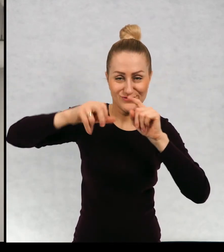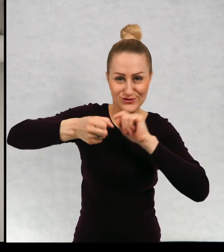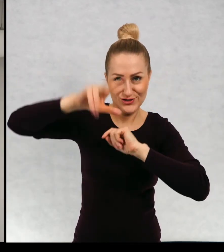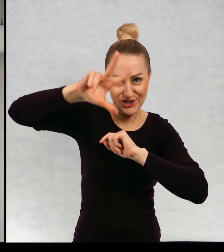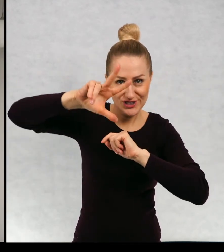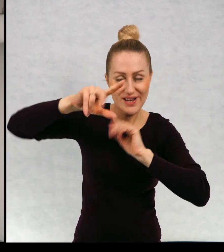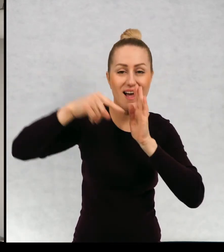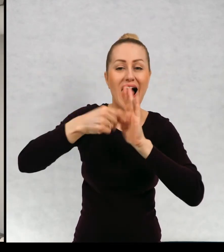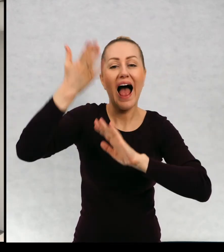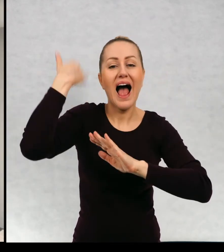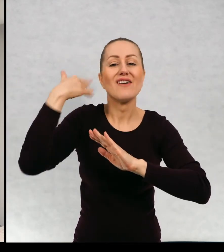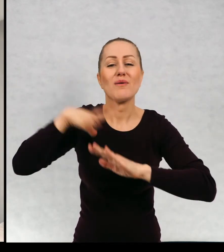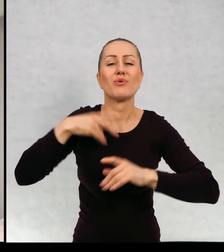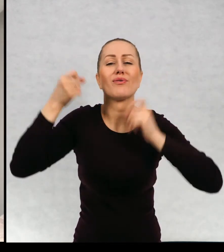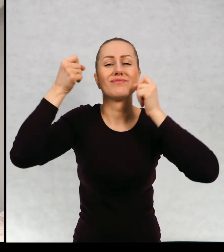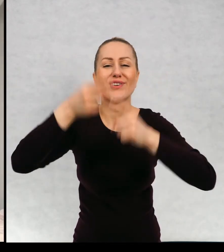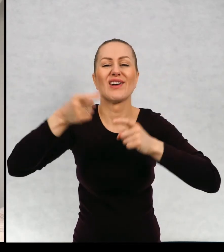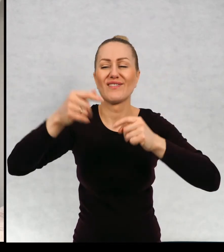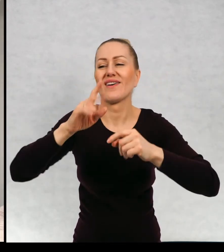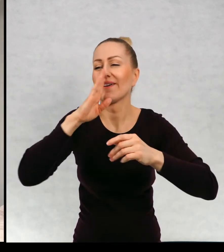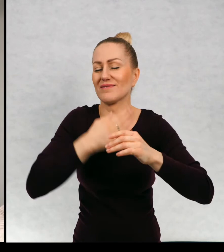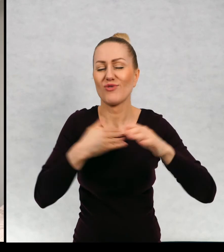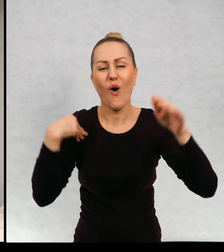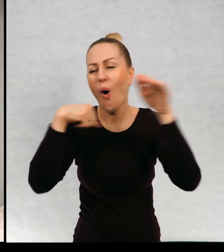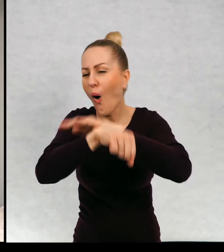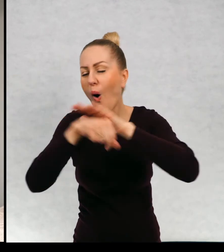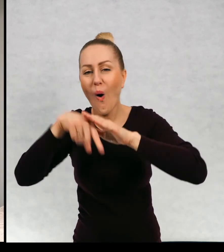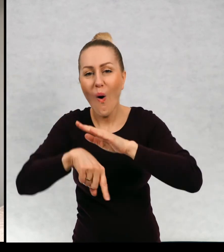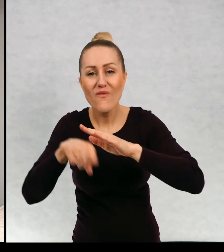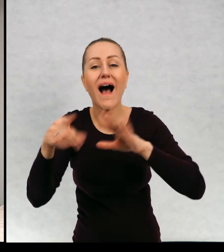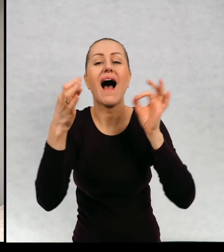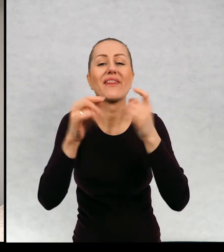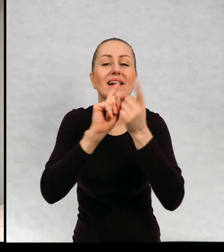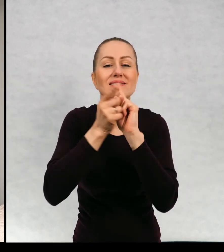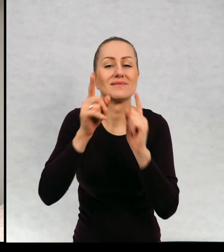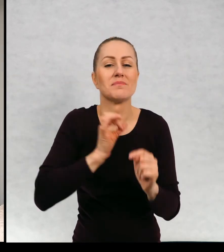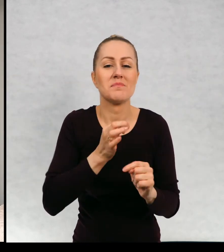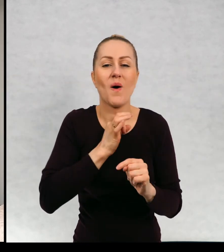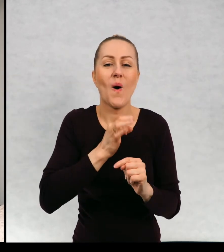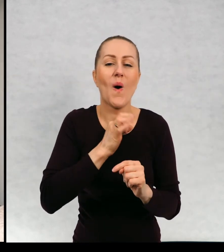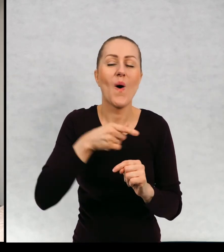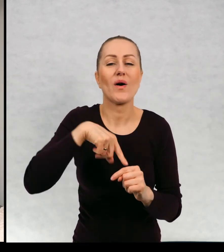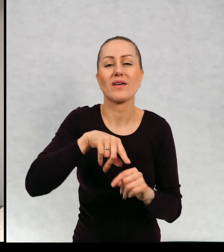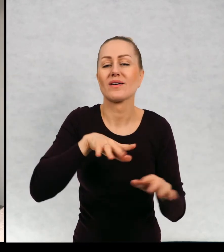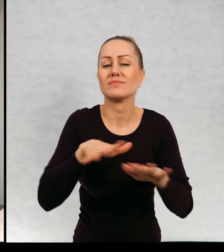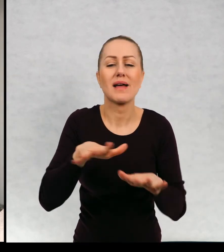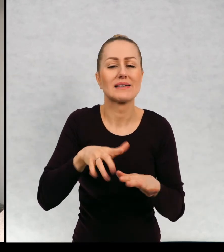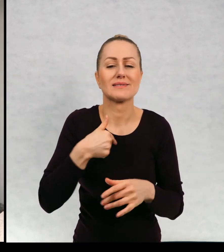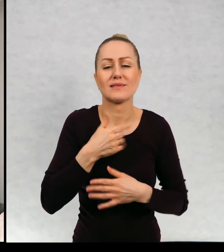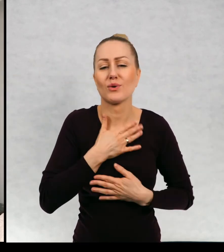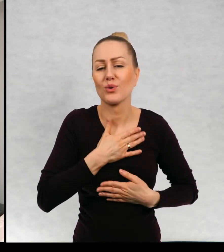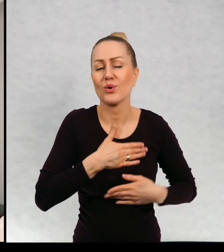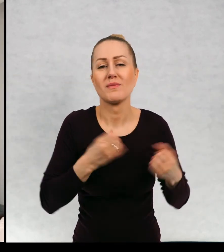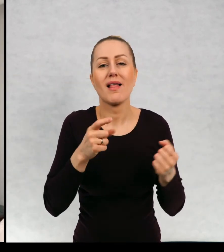i kiedyś tu była rupieciarnia a teraz to jest moje ulubione miejsce, ponieważ jest dużo światła.